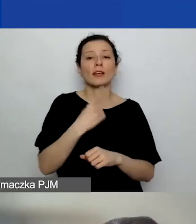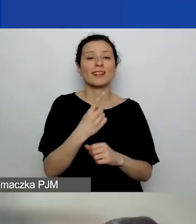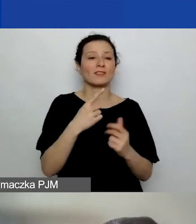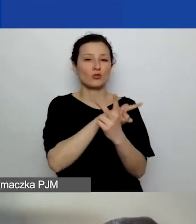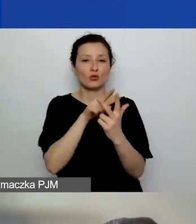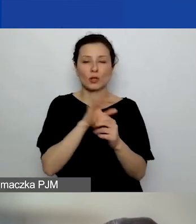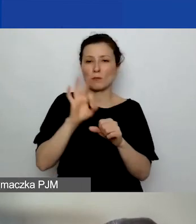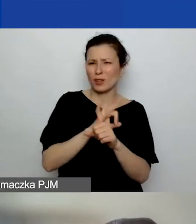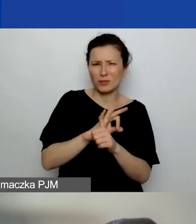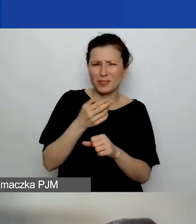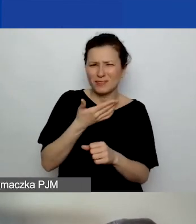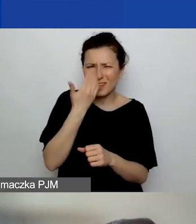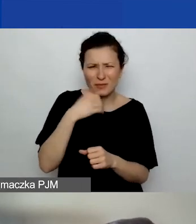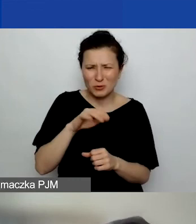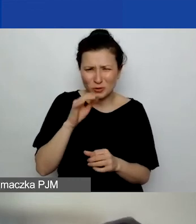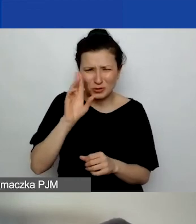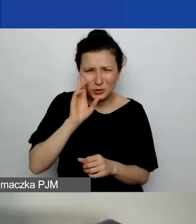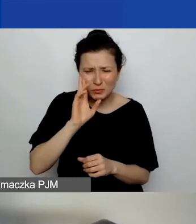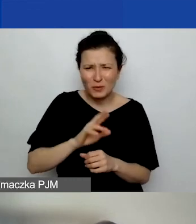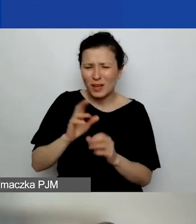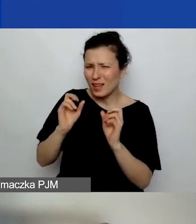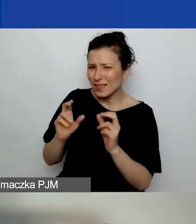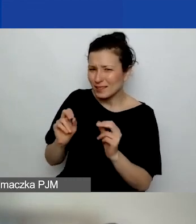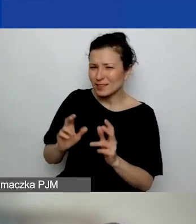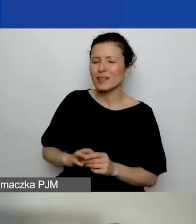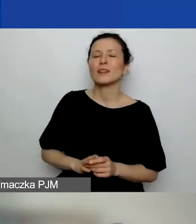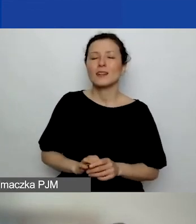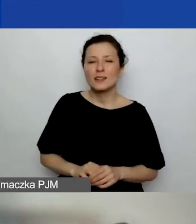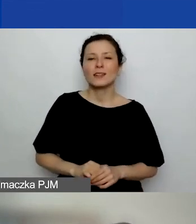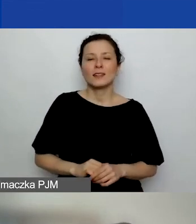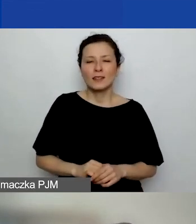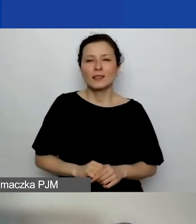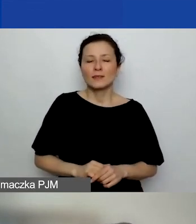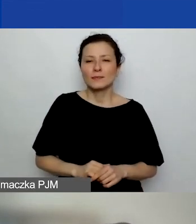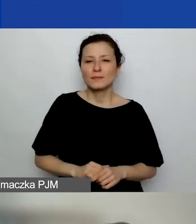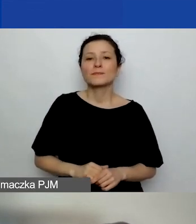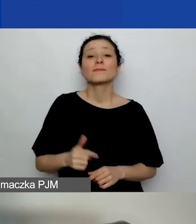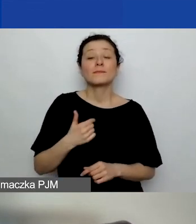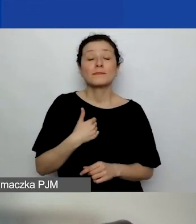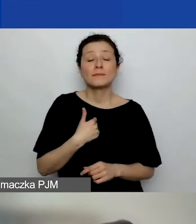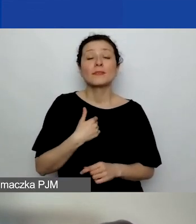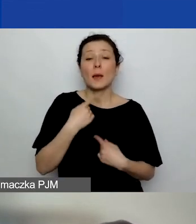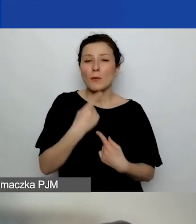Nie wiem, czy to jest zrozumiałe. - Tak, tak. Ja powiem tak. To trochę zależy od tego,